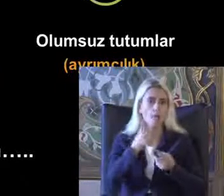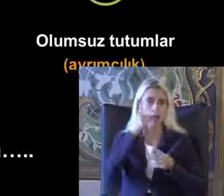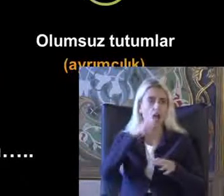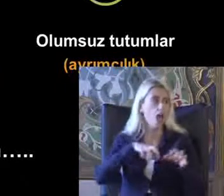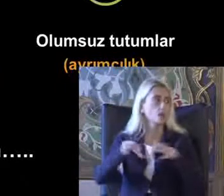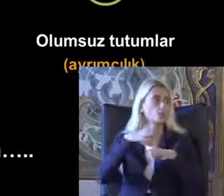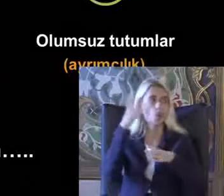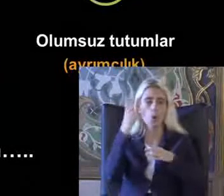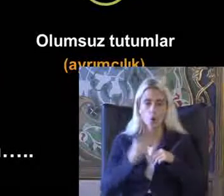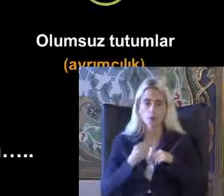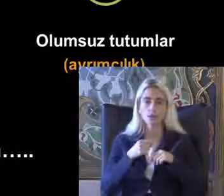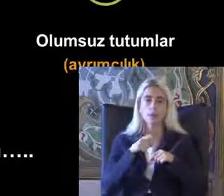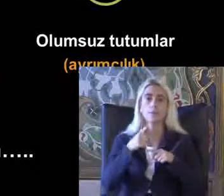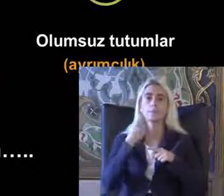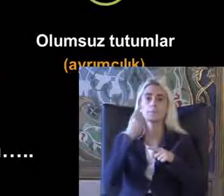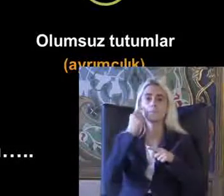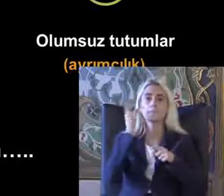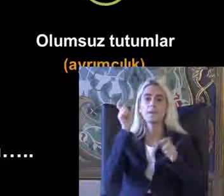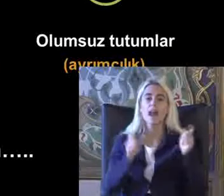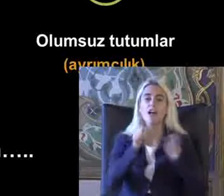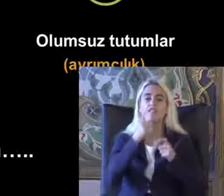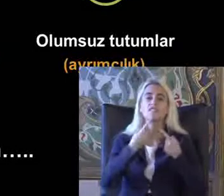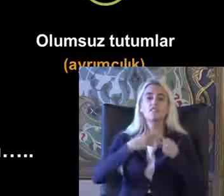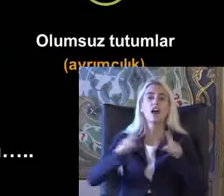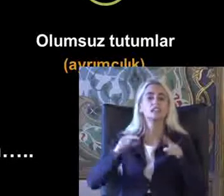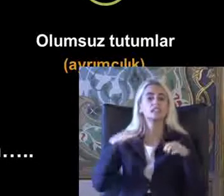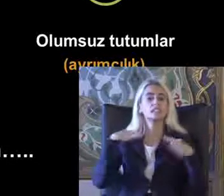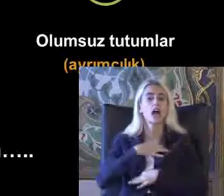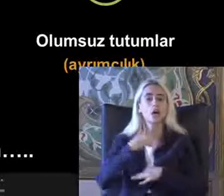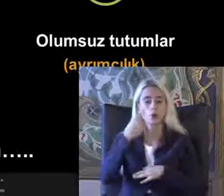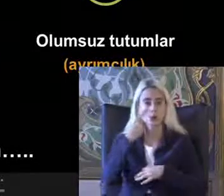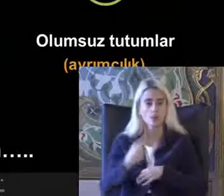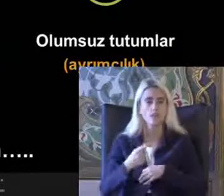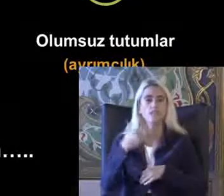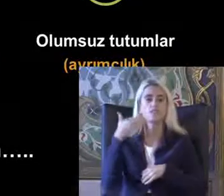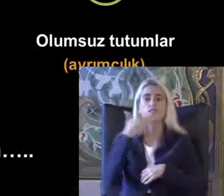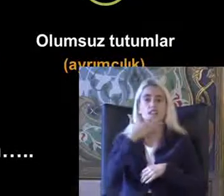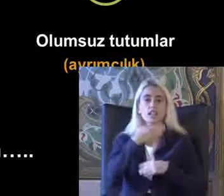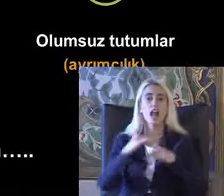Eve bireysel farklılıklara saygı göstererek Pursaklar'ın Yenebileceğini